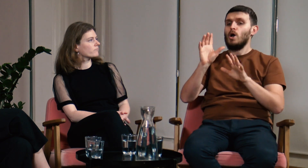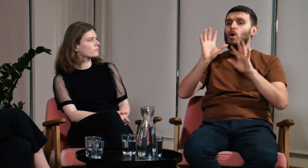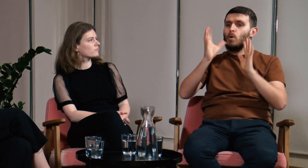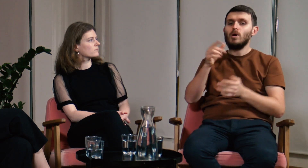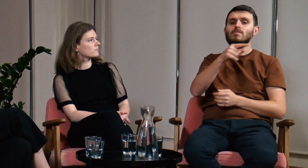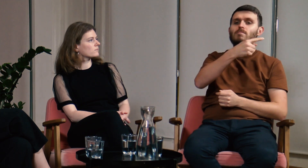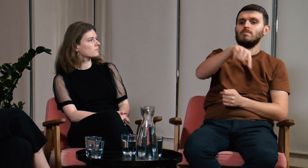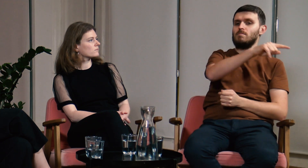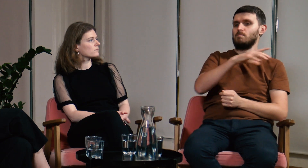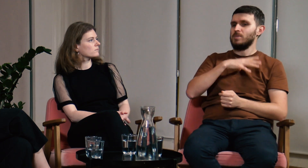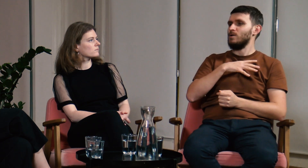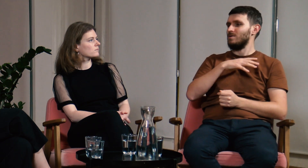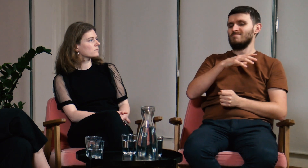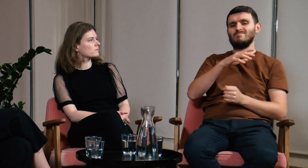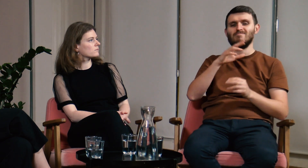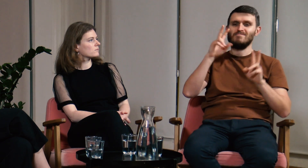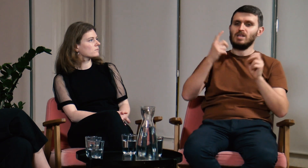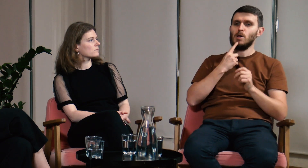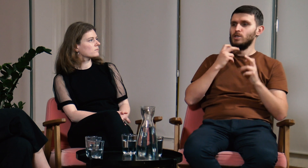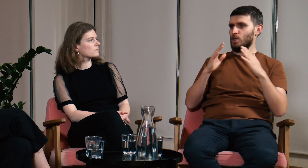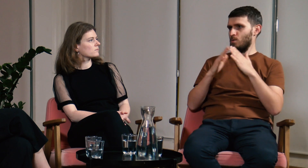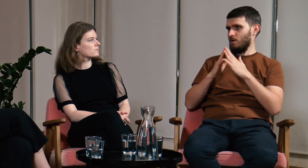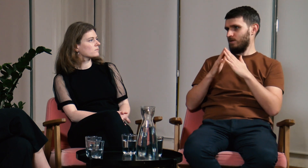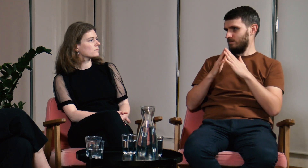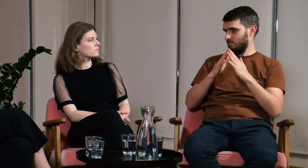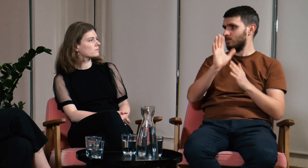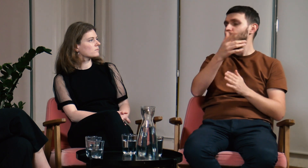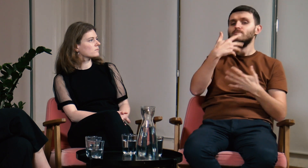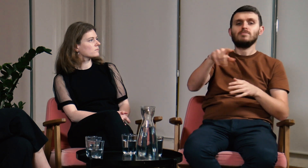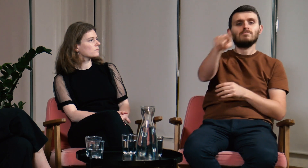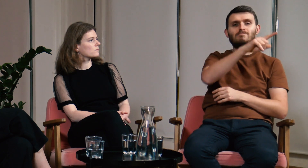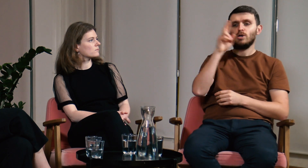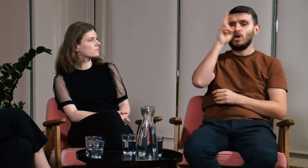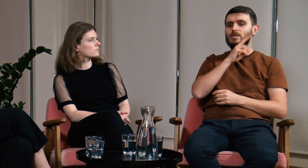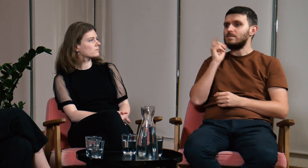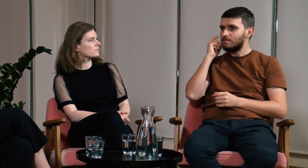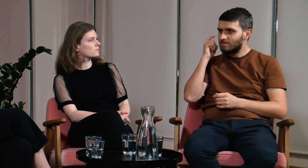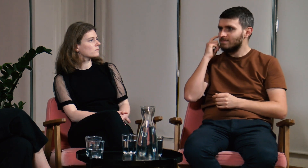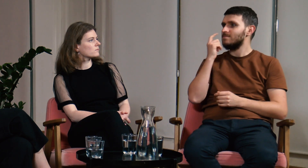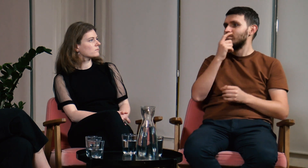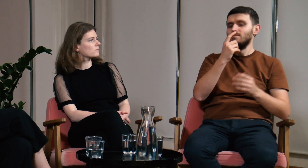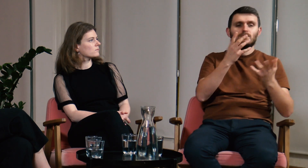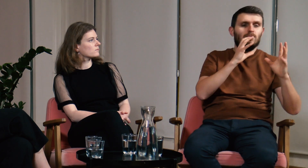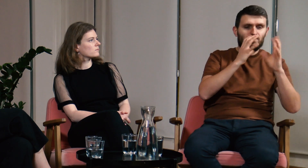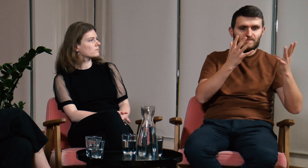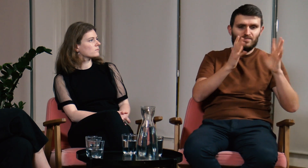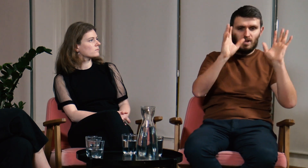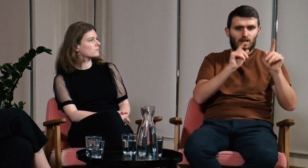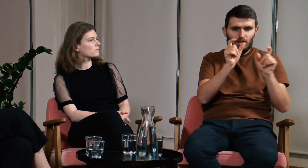Grupa słabosłyszących, o których opowiadałem, posługiwała się domowym językiem migowym. Słyszący, którzy mają głuche dziecko próbują jakoś się z nim skomunikować,